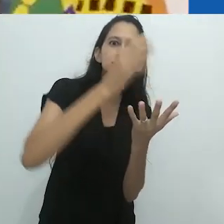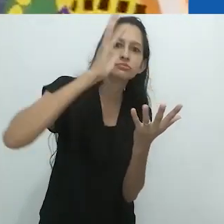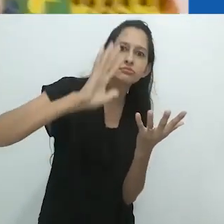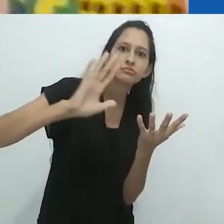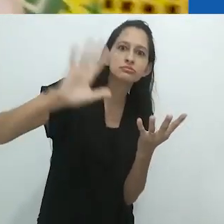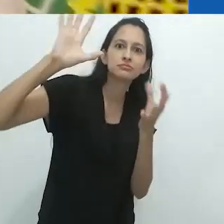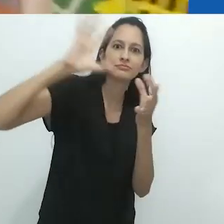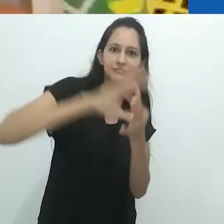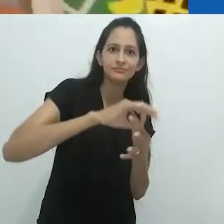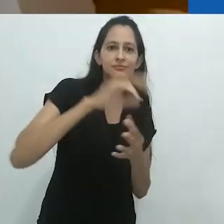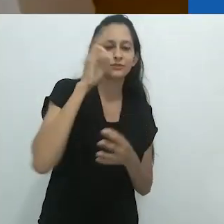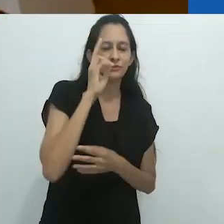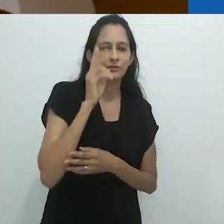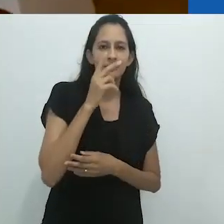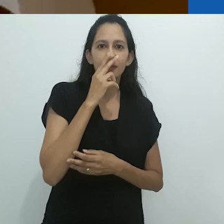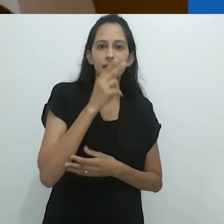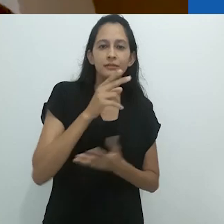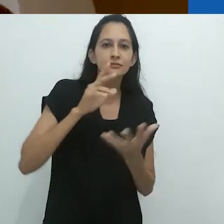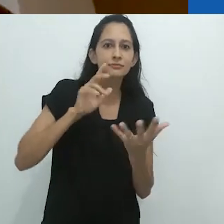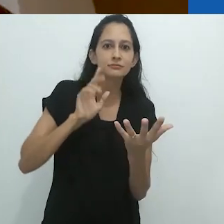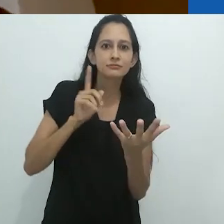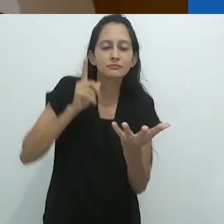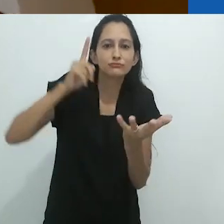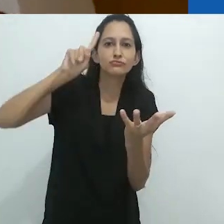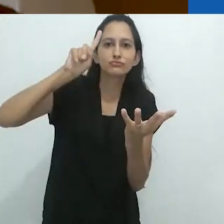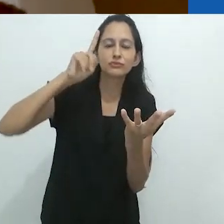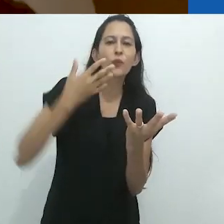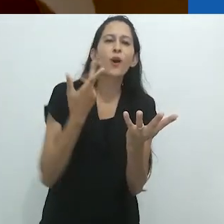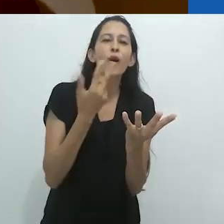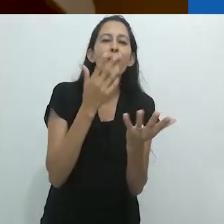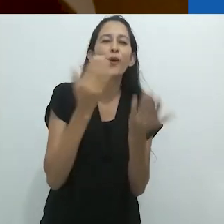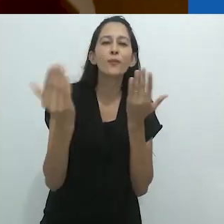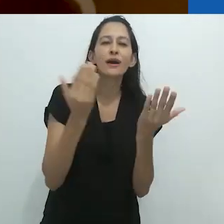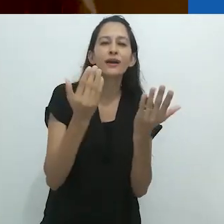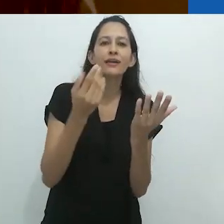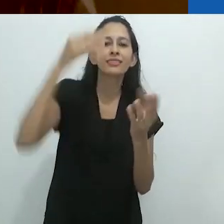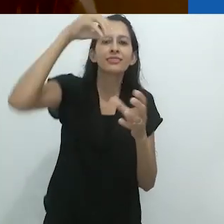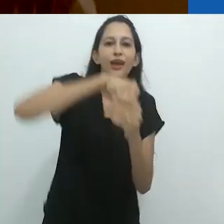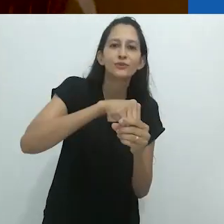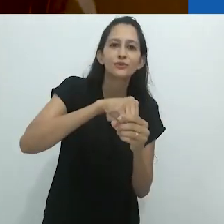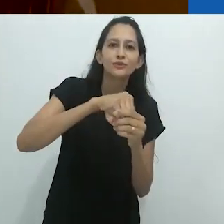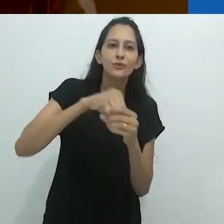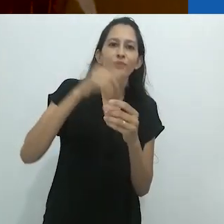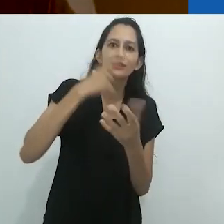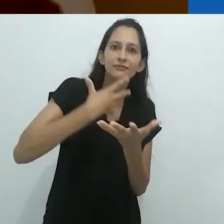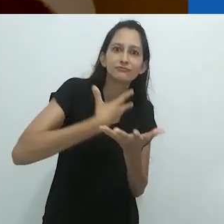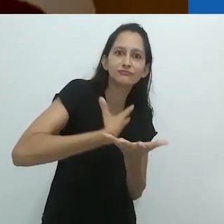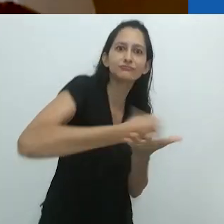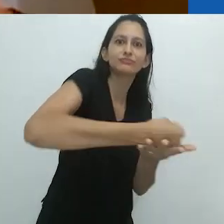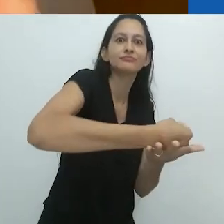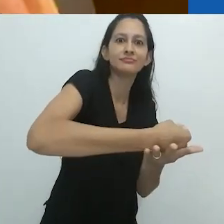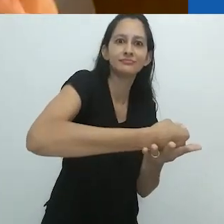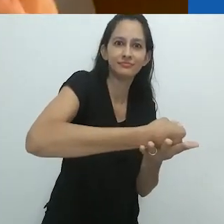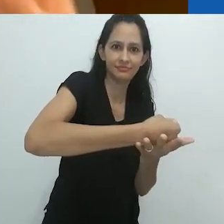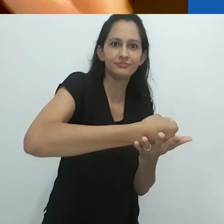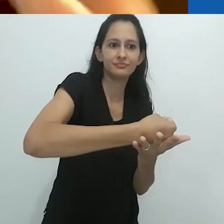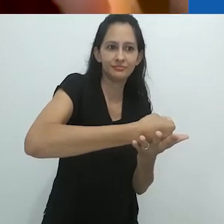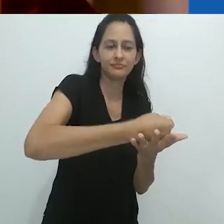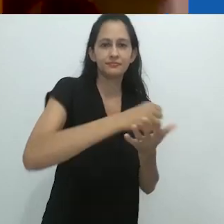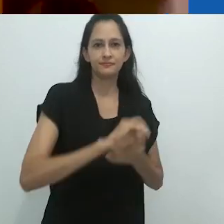de seus livros. Elas desaparecem no livro.